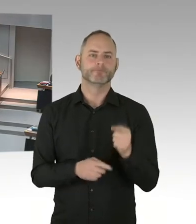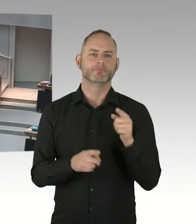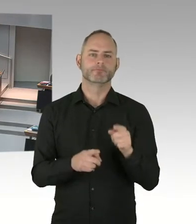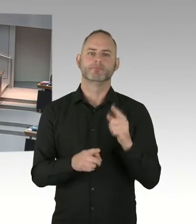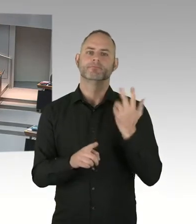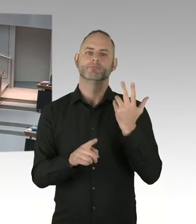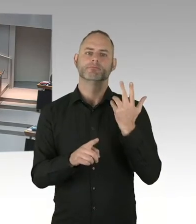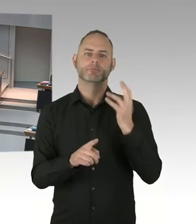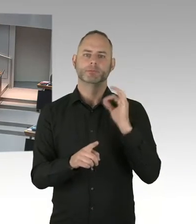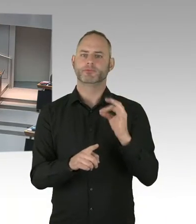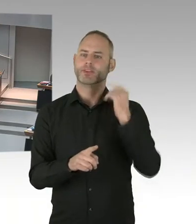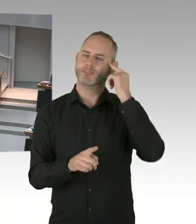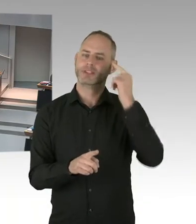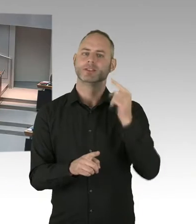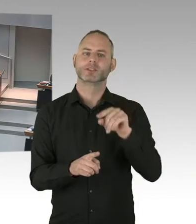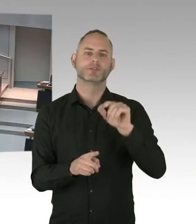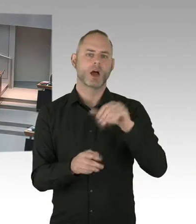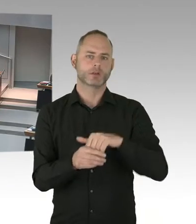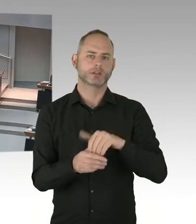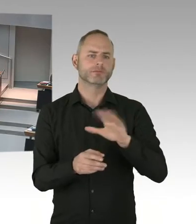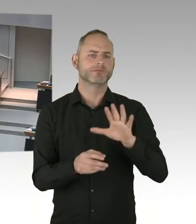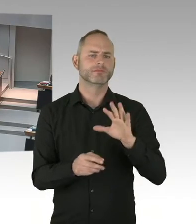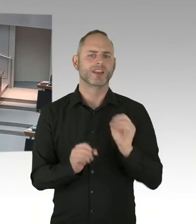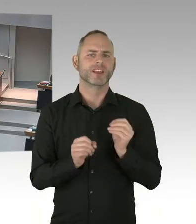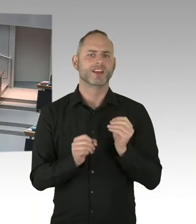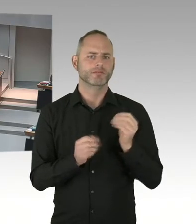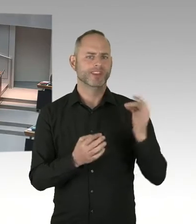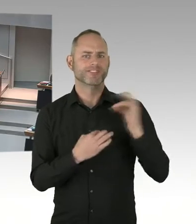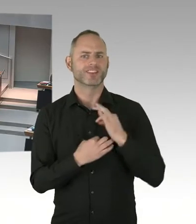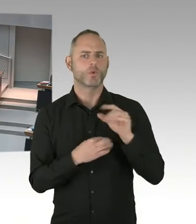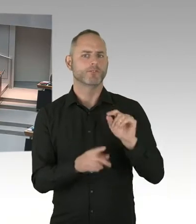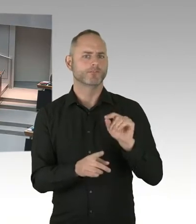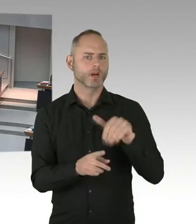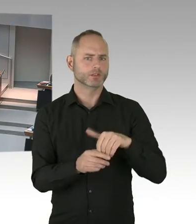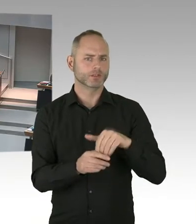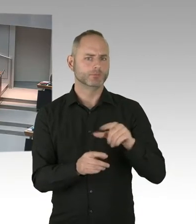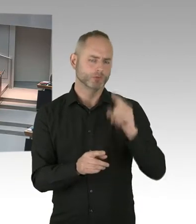deswegen habe ich mich besonders gefreut, dass 92% der Menschen, die wissen, dass sie HIV infiziert sind,